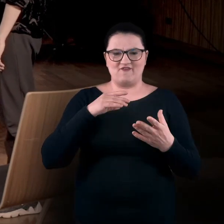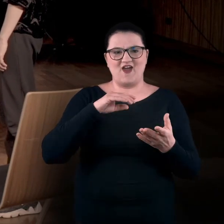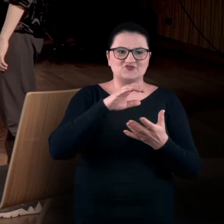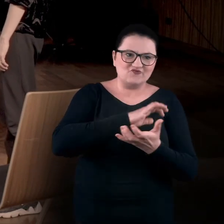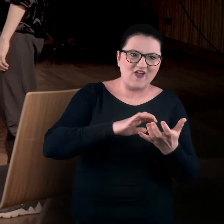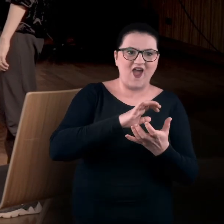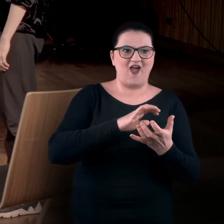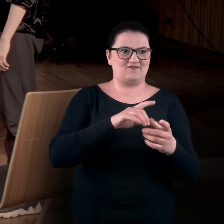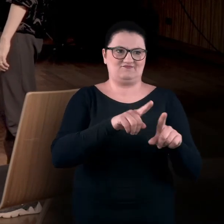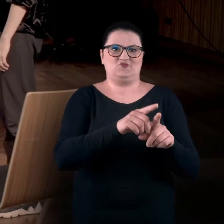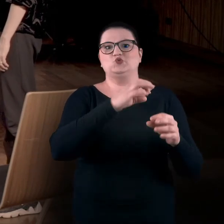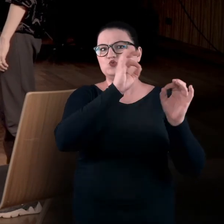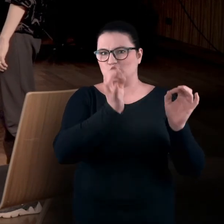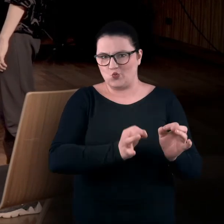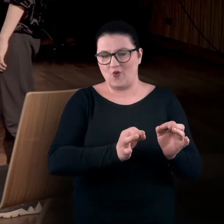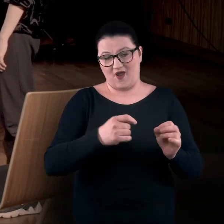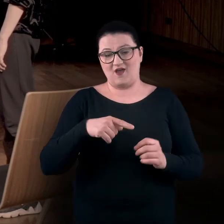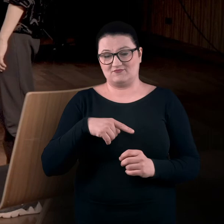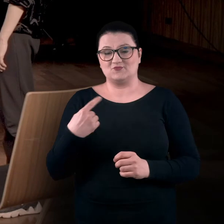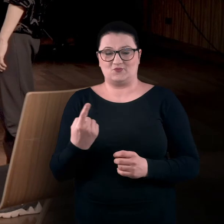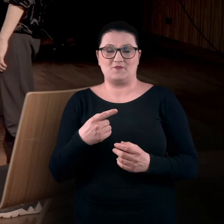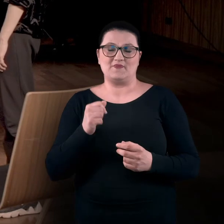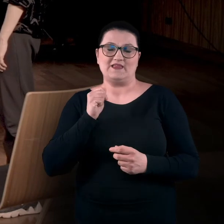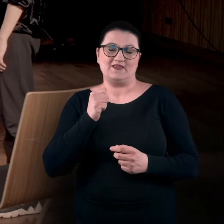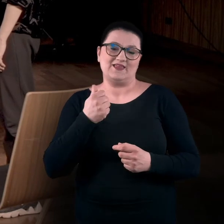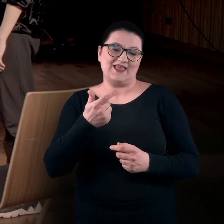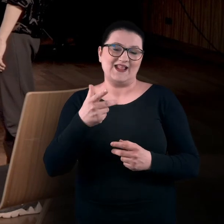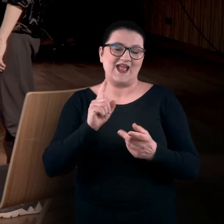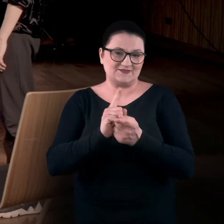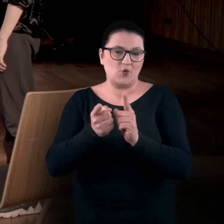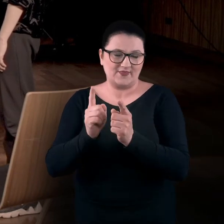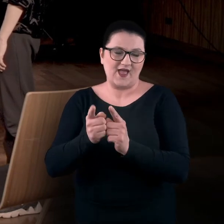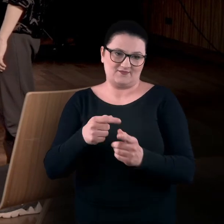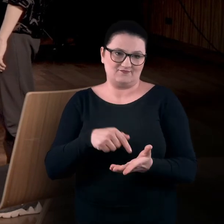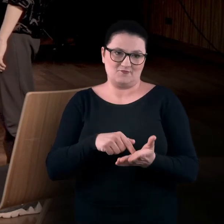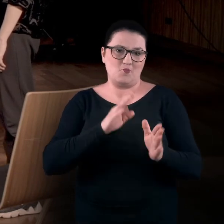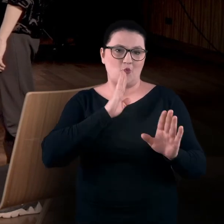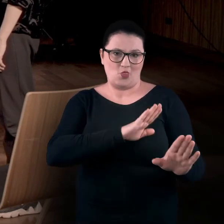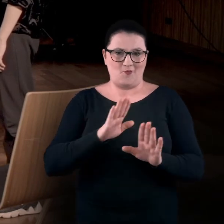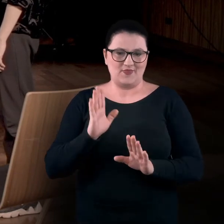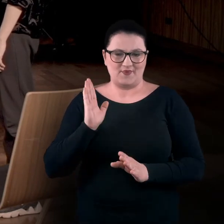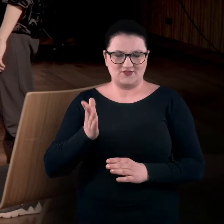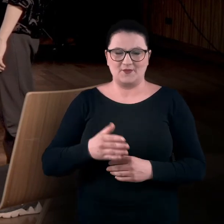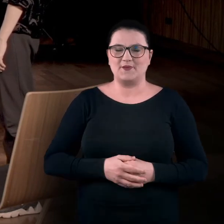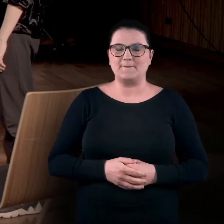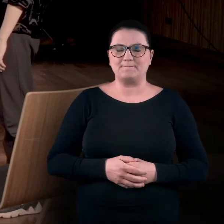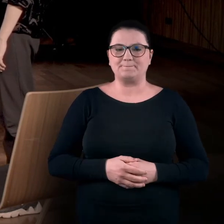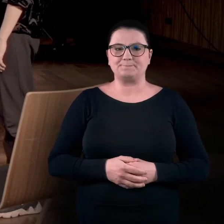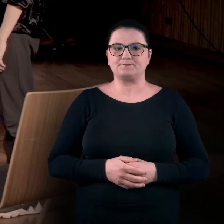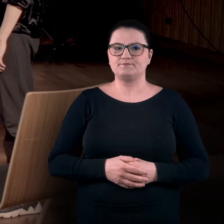Będziemy też się tym trochę zajmować w ramach kilku spotkań o tym charakterze. Tak, i jeszcze dodałabym,